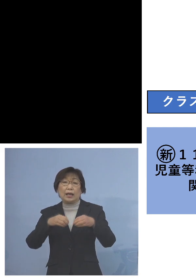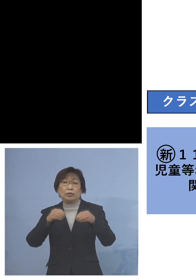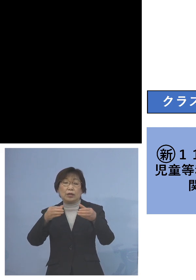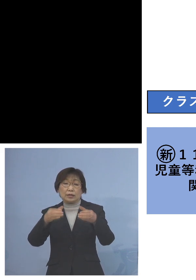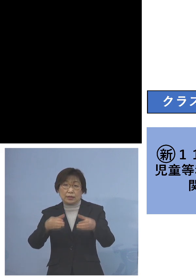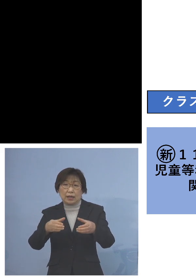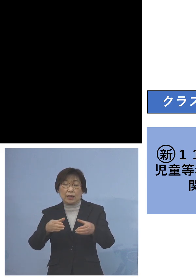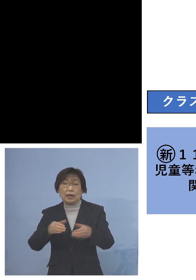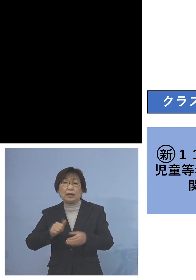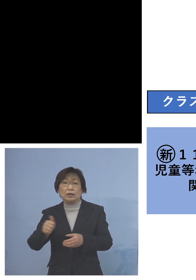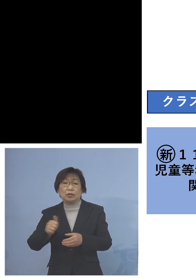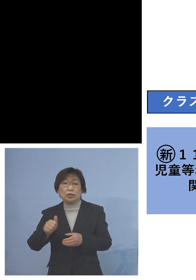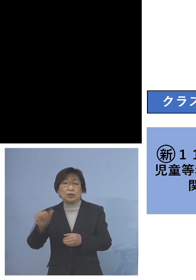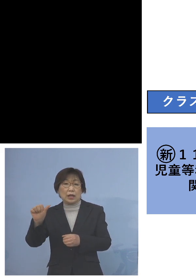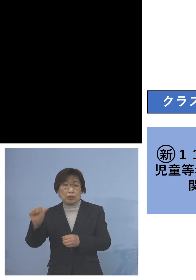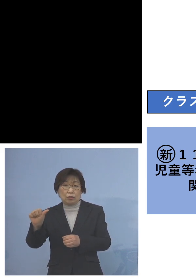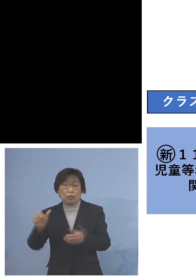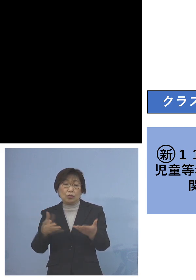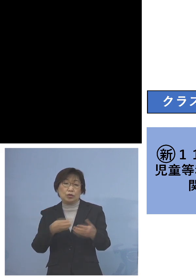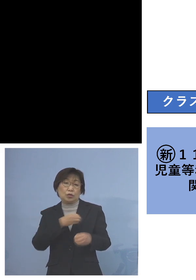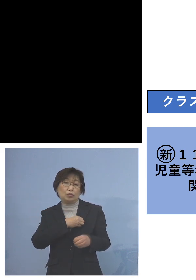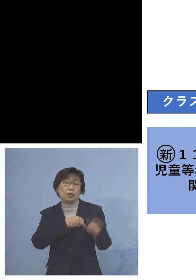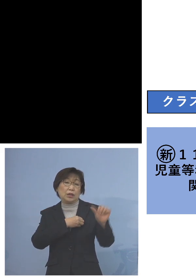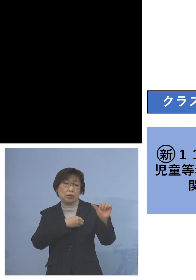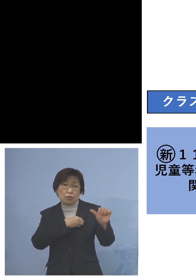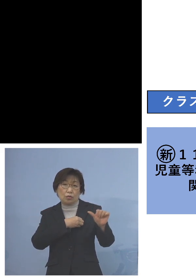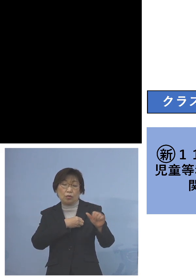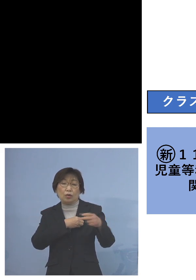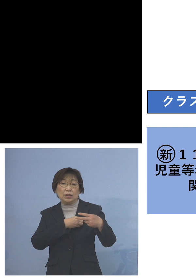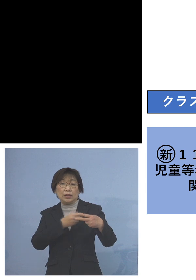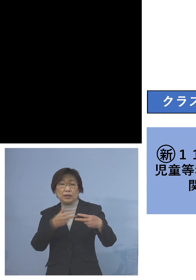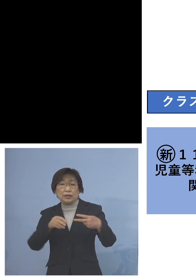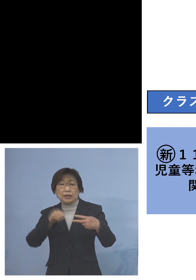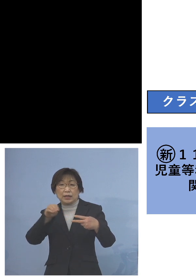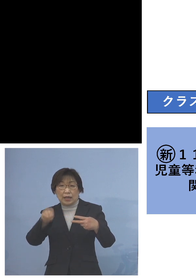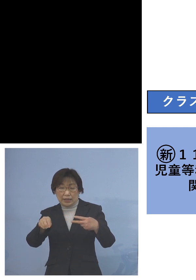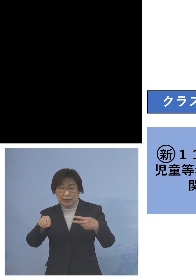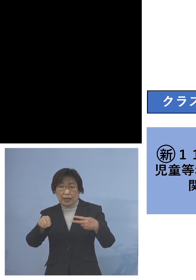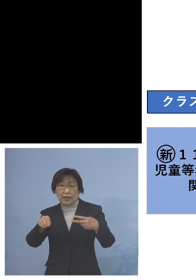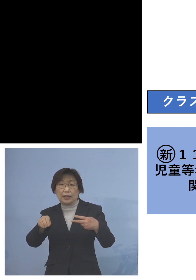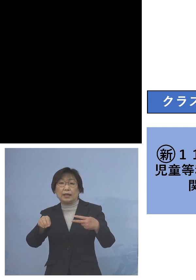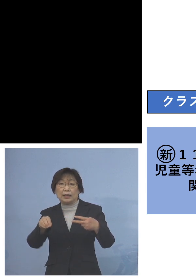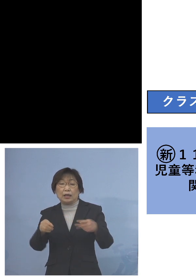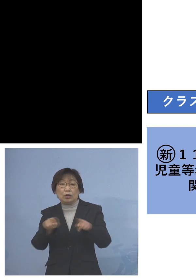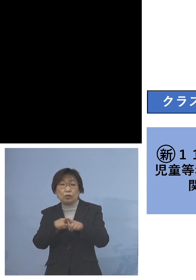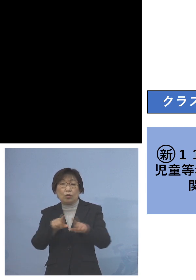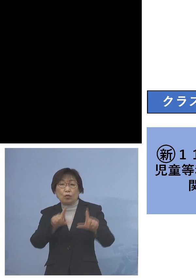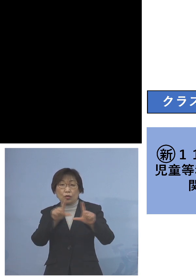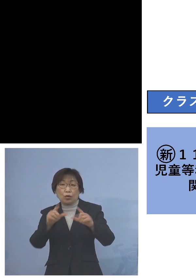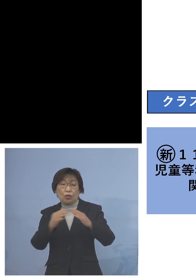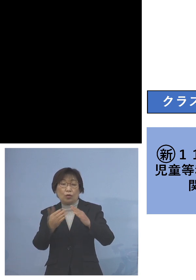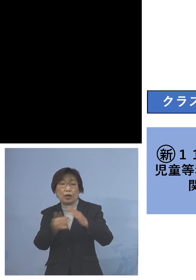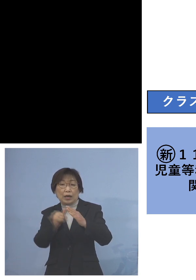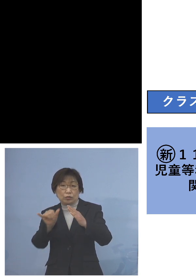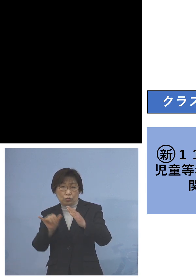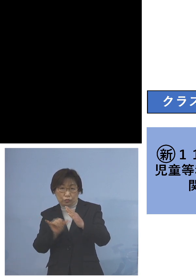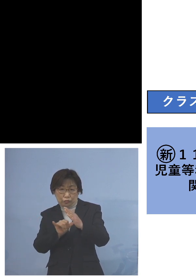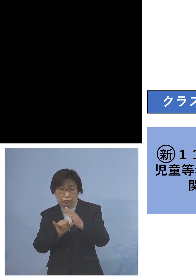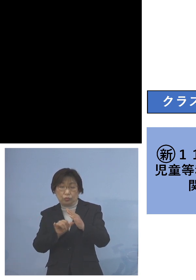職員が5名、二次感染こちらは 同居のご家族ということでありますが